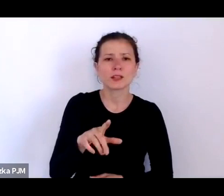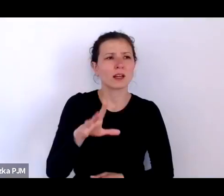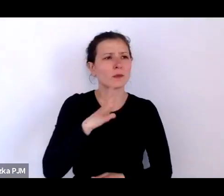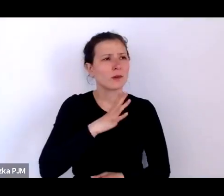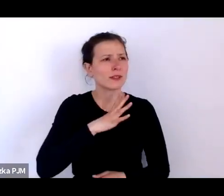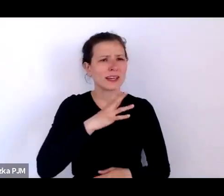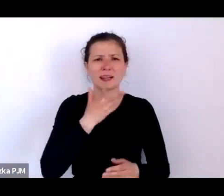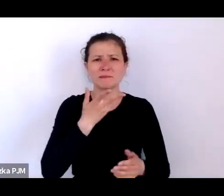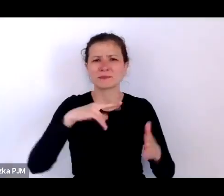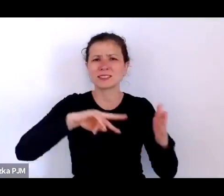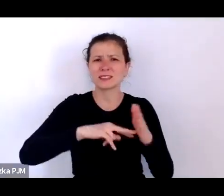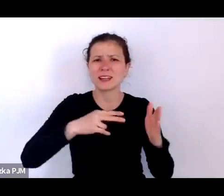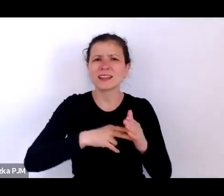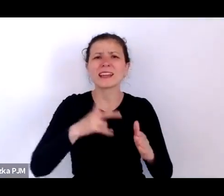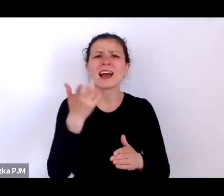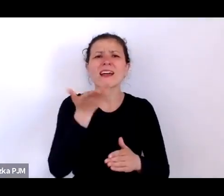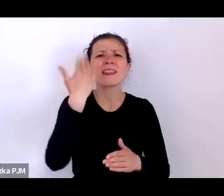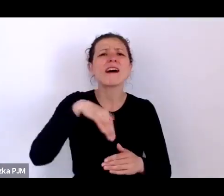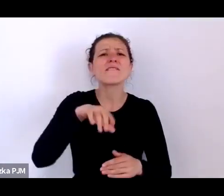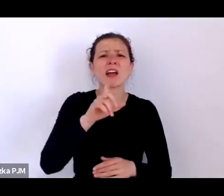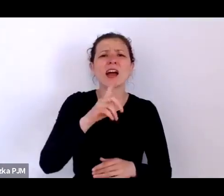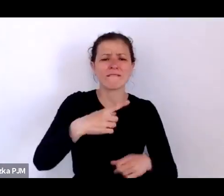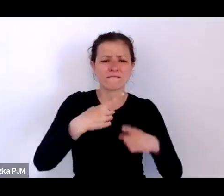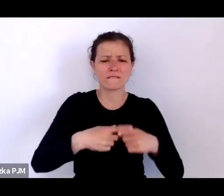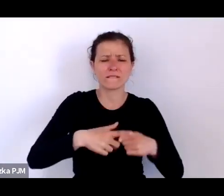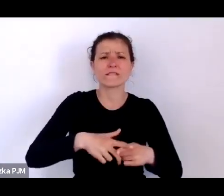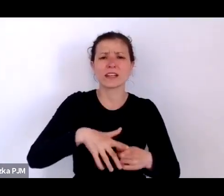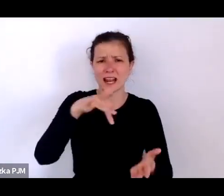w Grecji były dwa sposoby podrzucania dzieci.